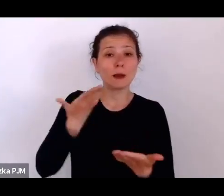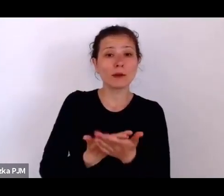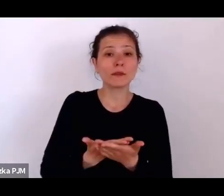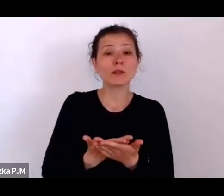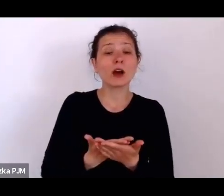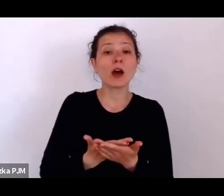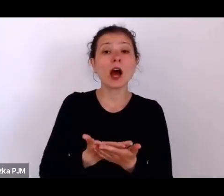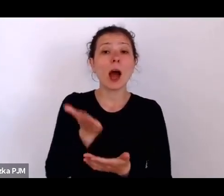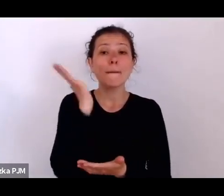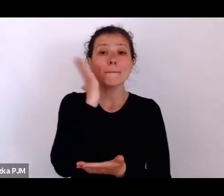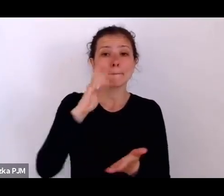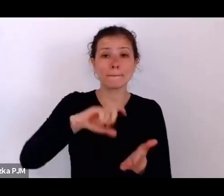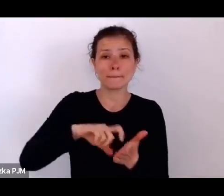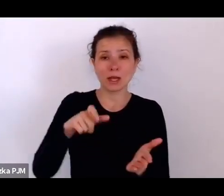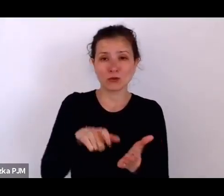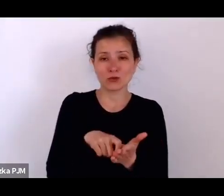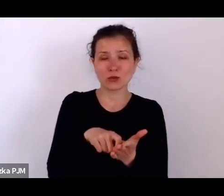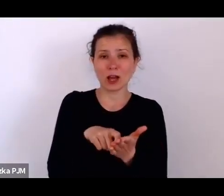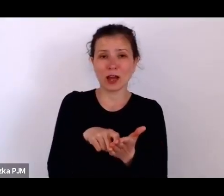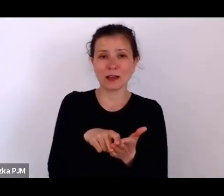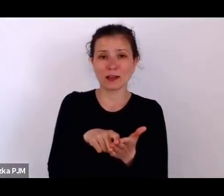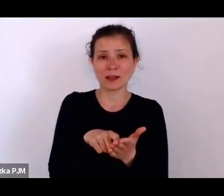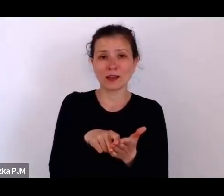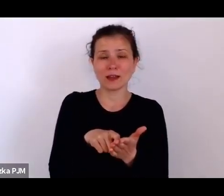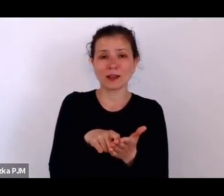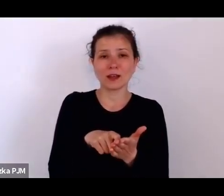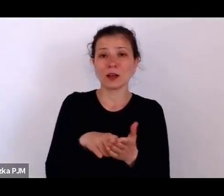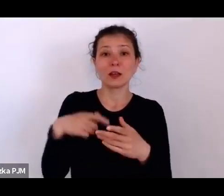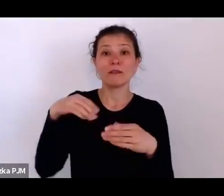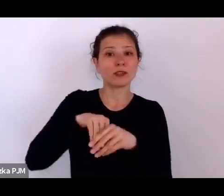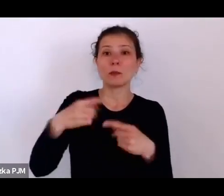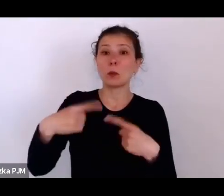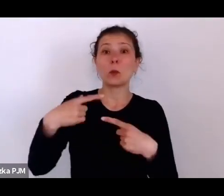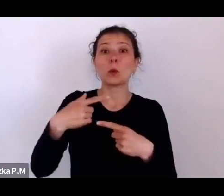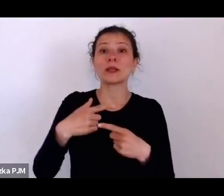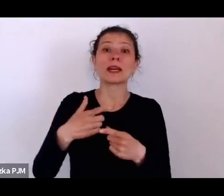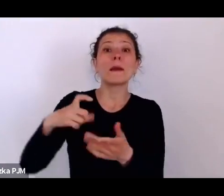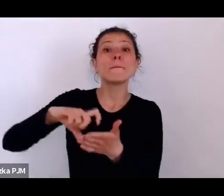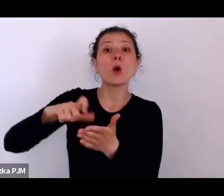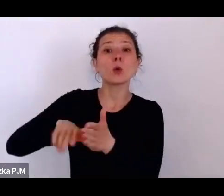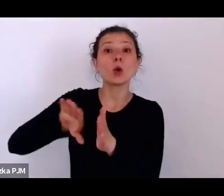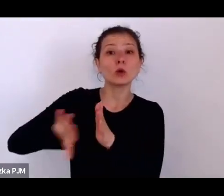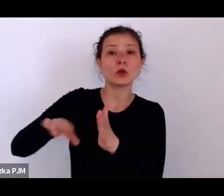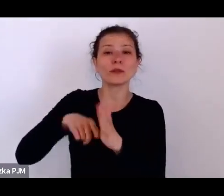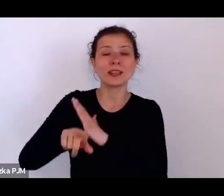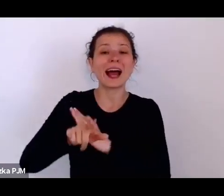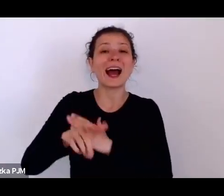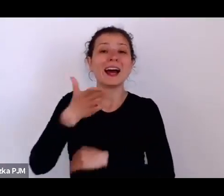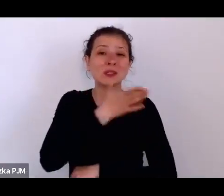które nie miało tych służbówek dla służących, to w pewnym momencie się wycofano